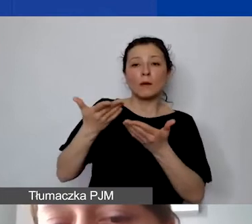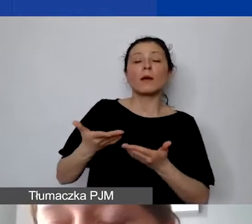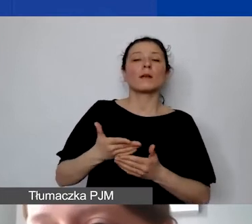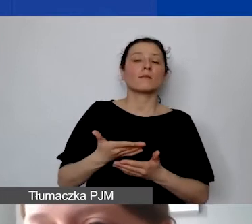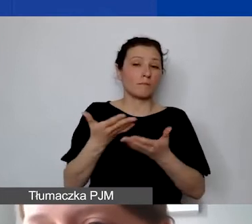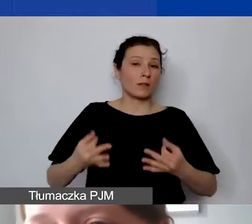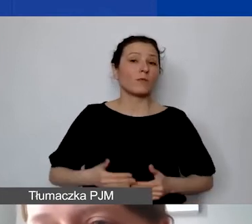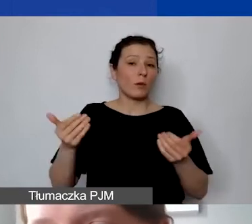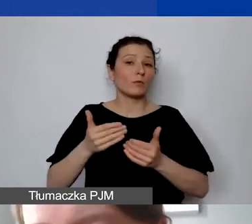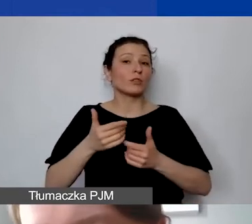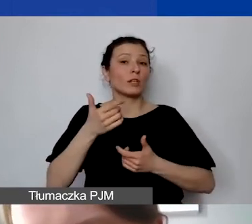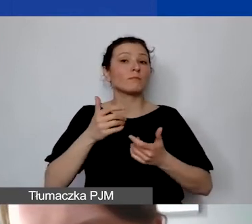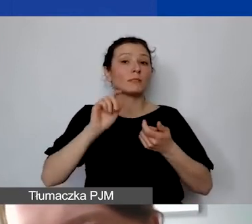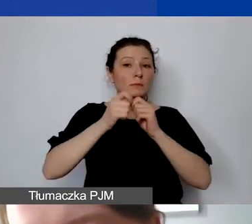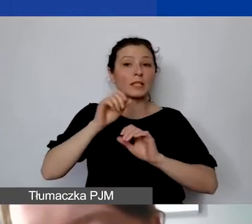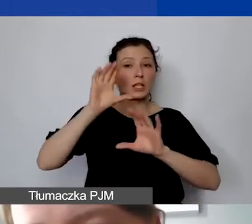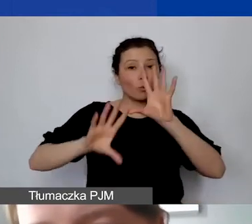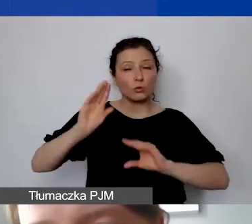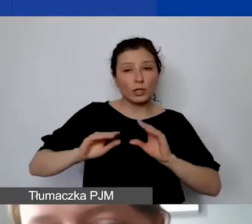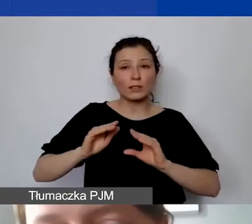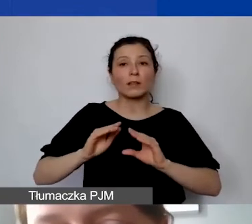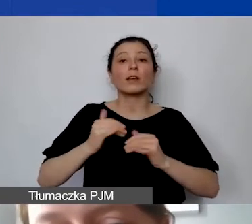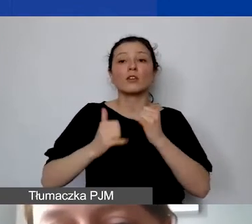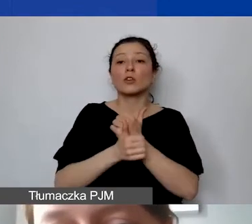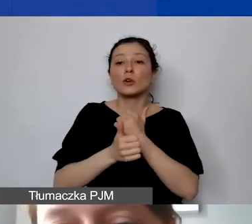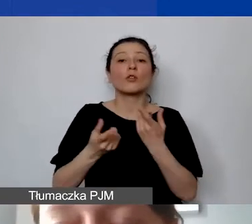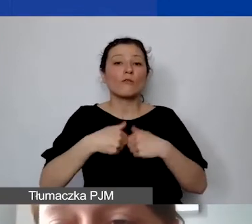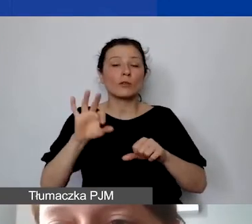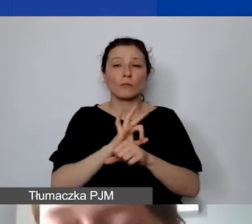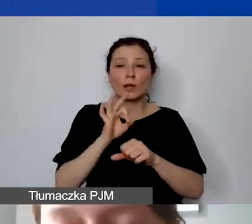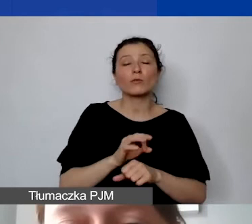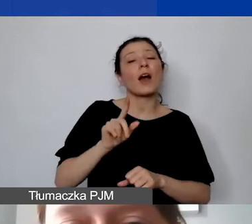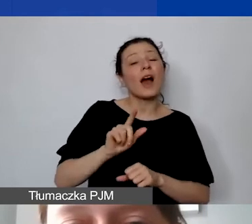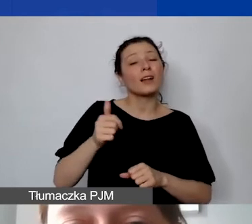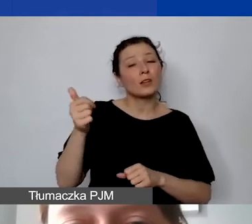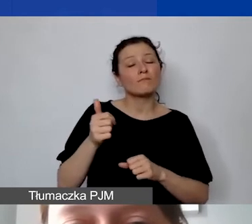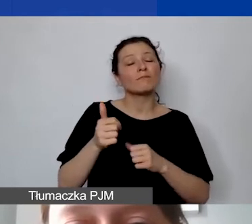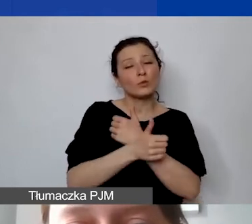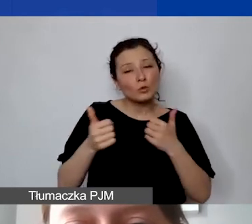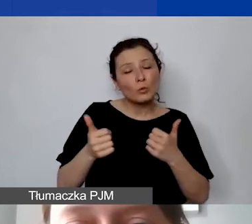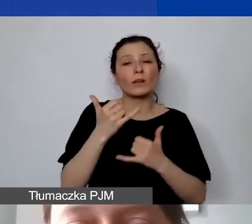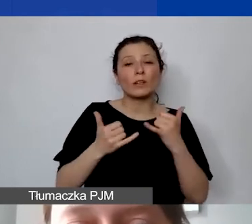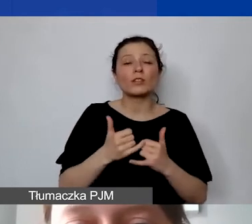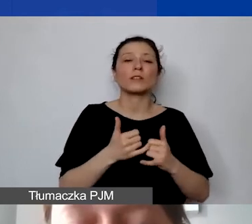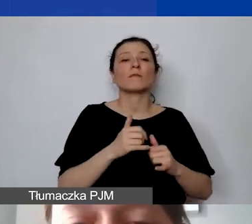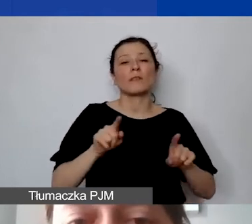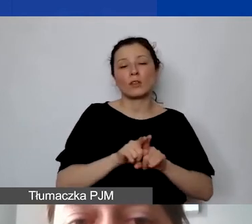ale super by było, jeżeli już na samym początku tej drogi zadbaliby państwo o wymogi programowe, o których dziś mówimy.